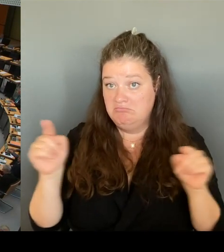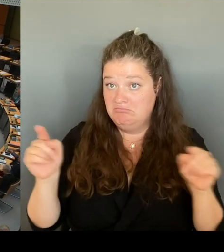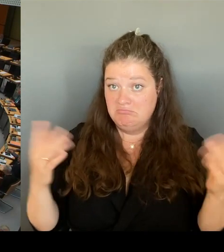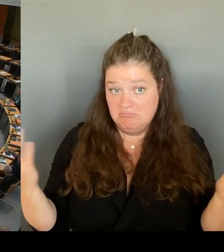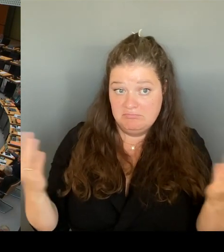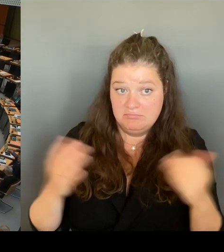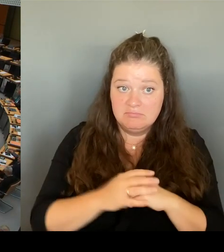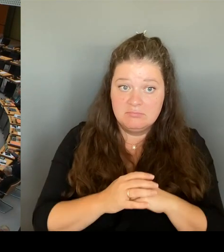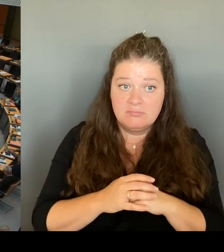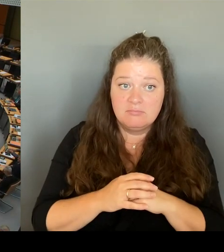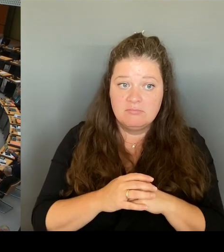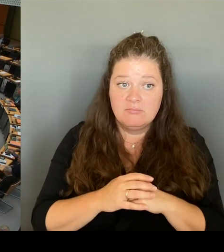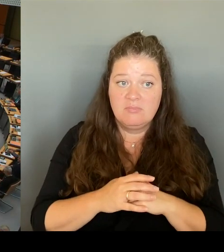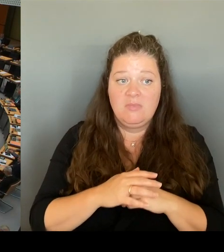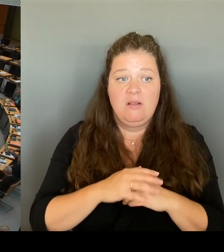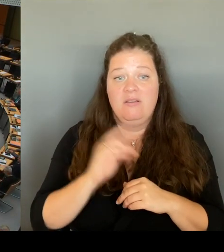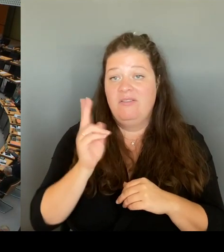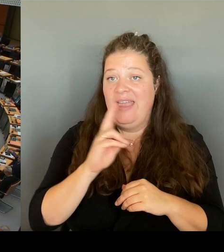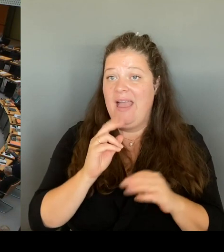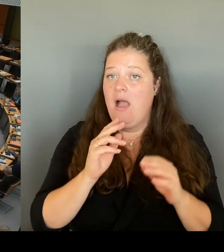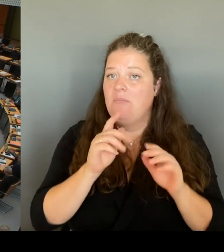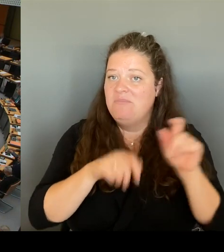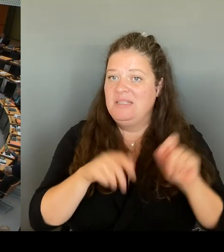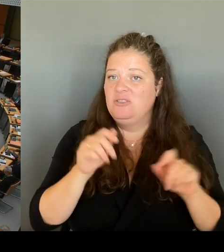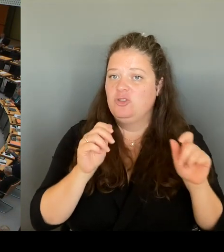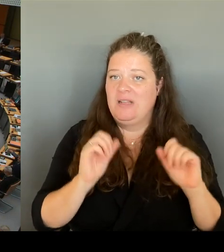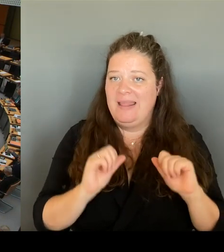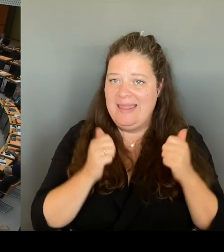Erleichterung geben wie für die Menschen am Kottbusser Tor?